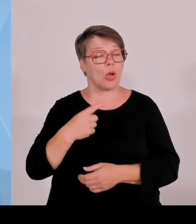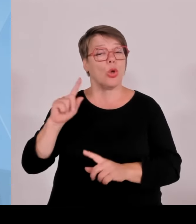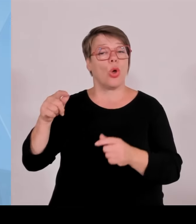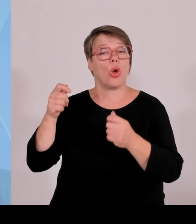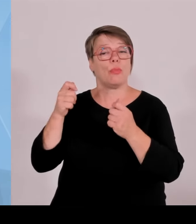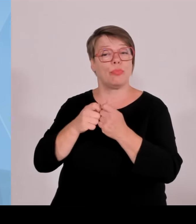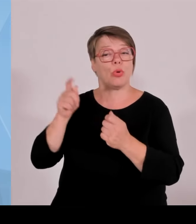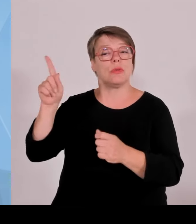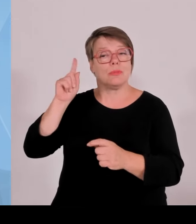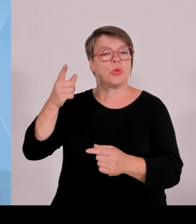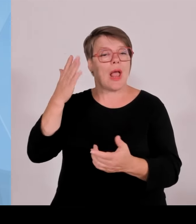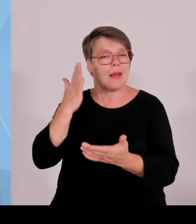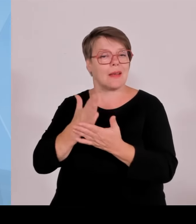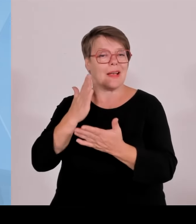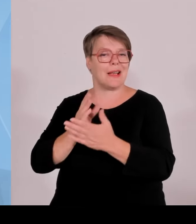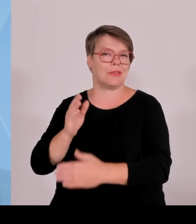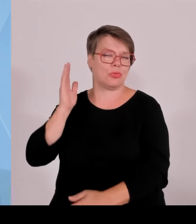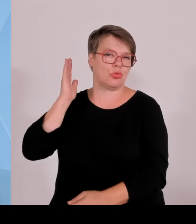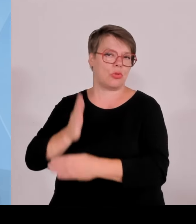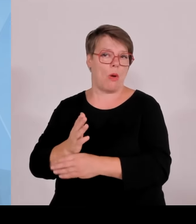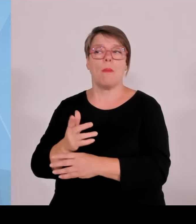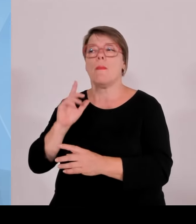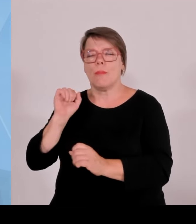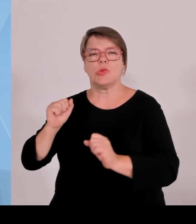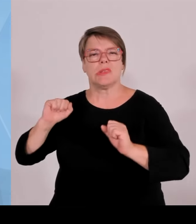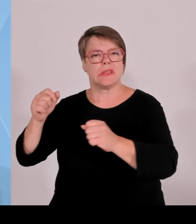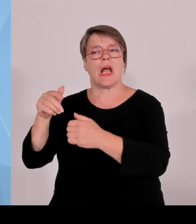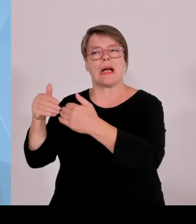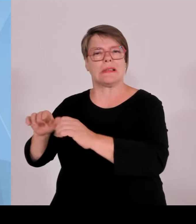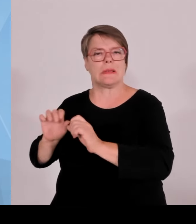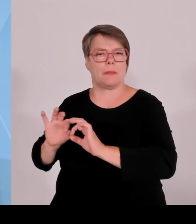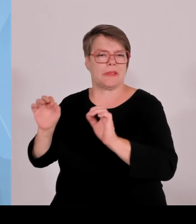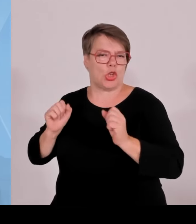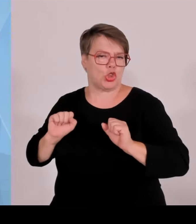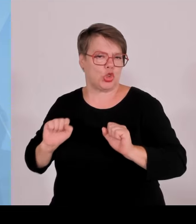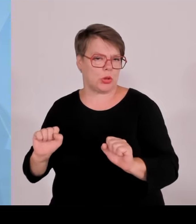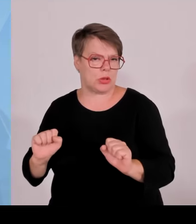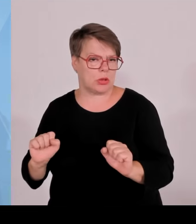Sie wissen ja, dass es hier die Möglichkeit gibt seitens des Bundes,